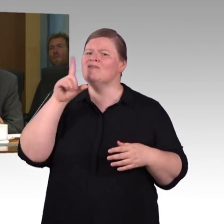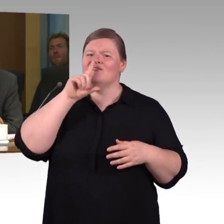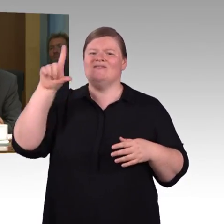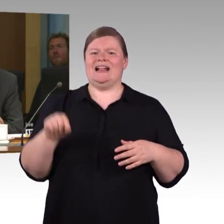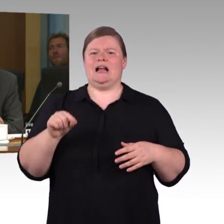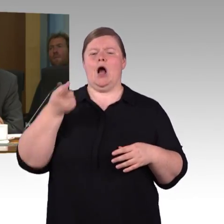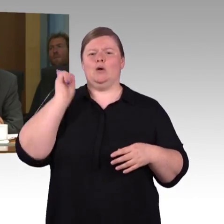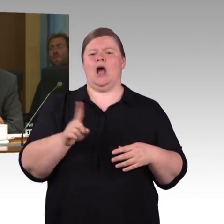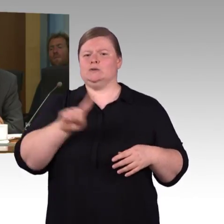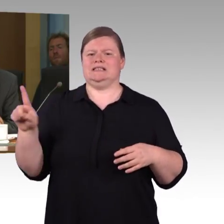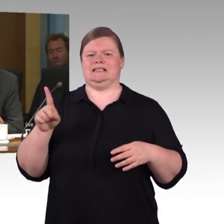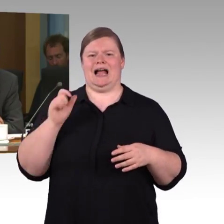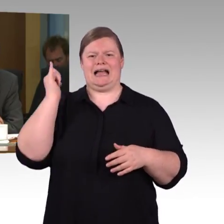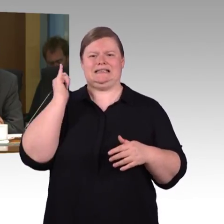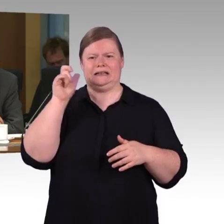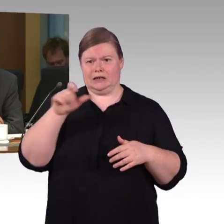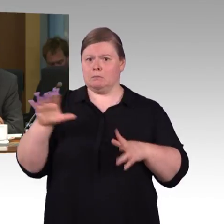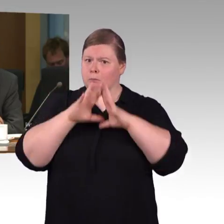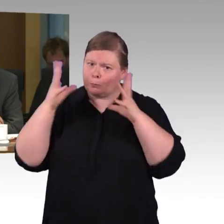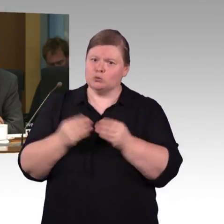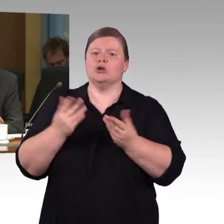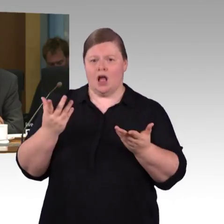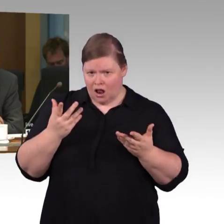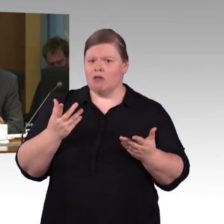Ich habe gelesen, da wird mit Hochdruck dran gearbeitet. Mich würde interessieren,